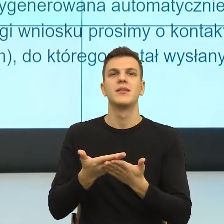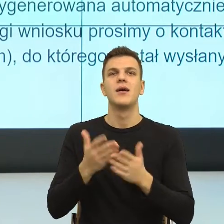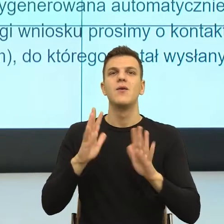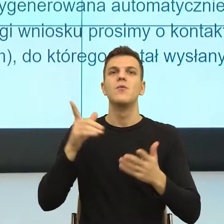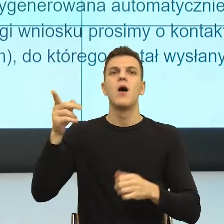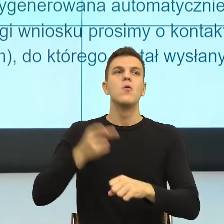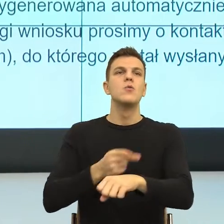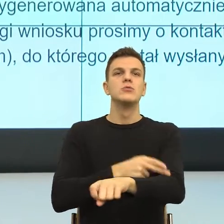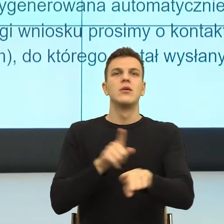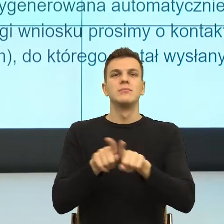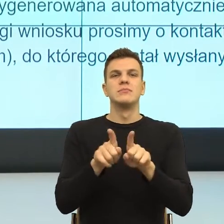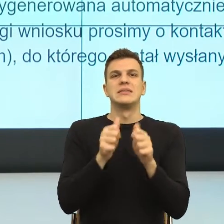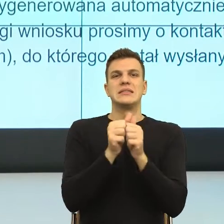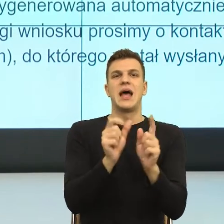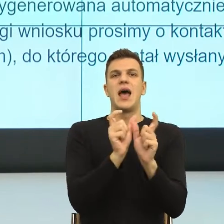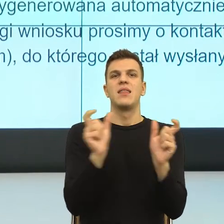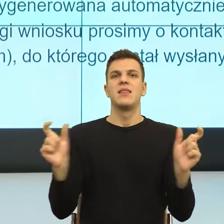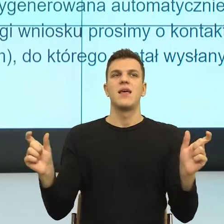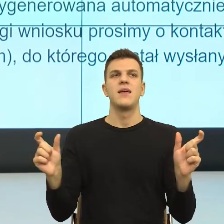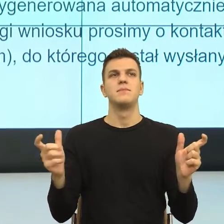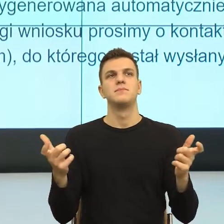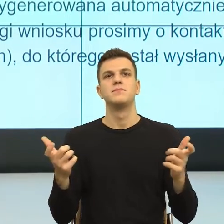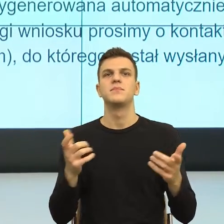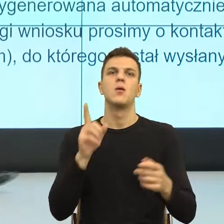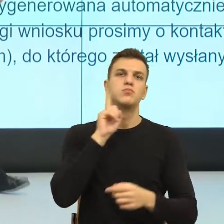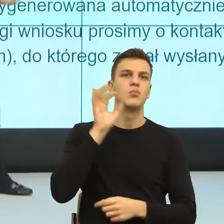W polszczyźnie ta strona bierna, podobnie jak konstrukcje nieosobowe,